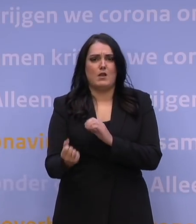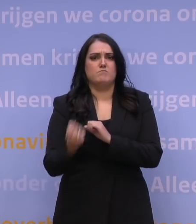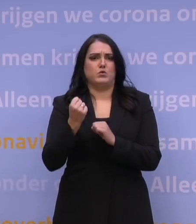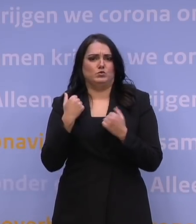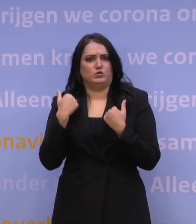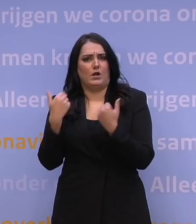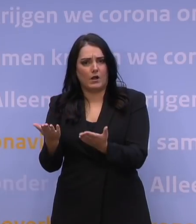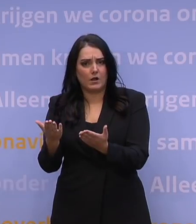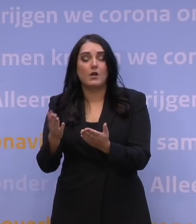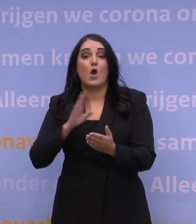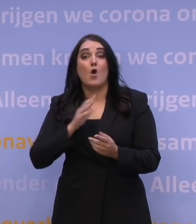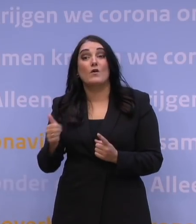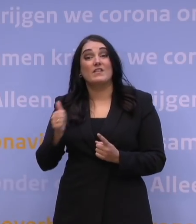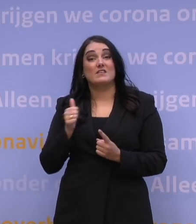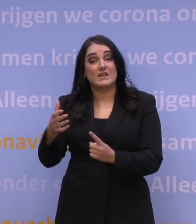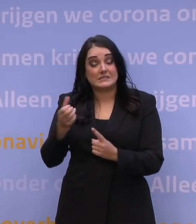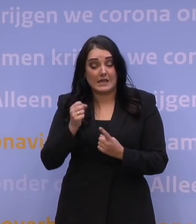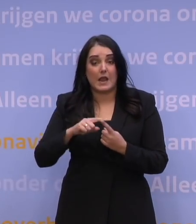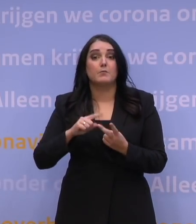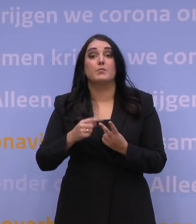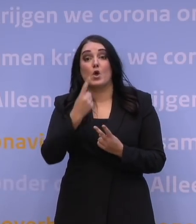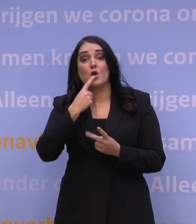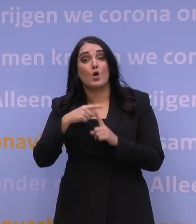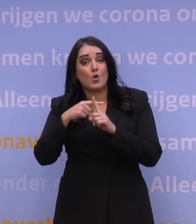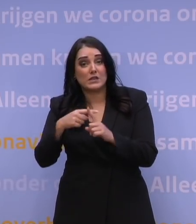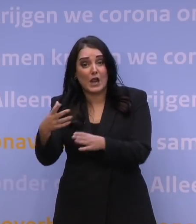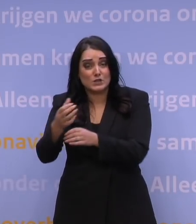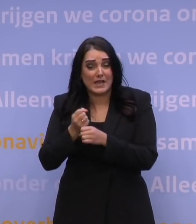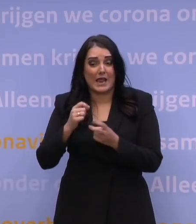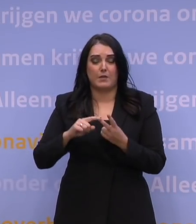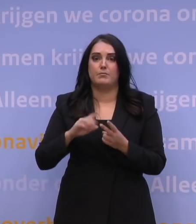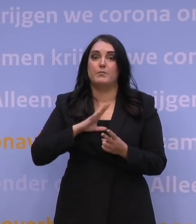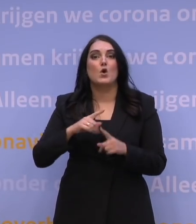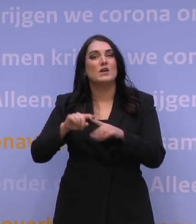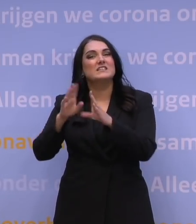Met hulp van Defensie en het Rode Kruis. Met hulp van ziekenhuispersoneel,